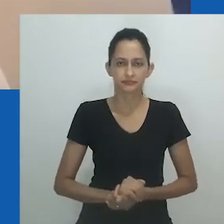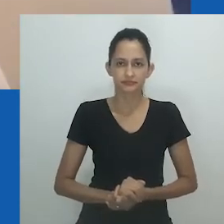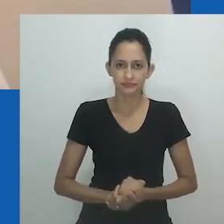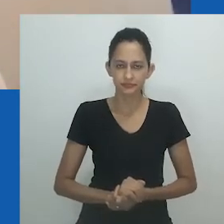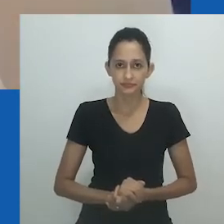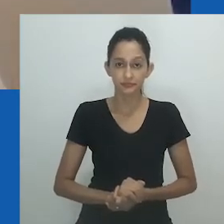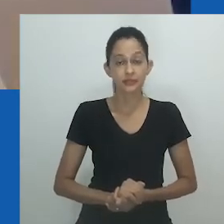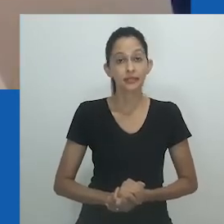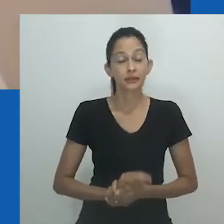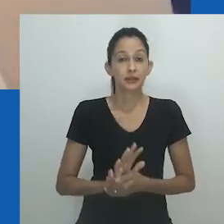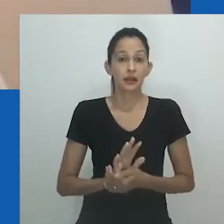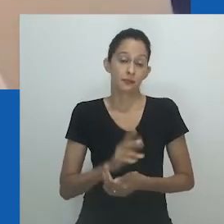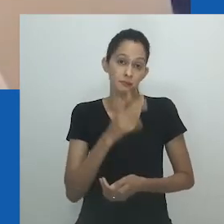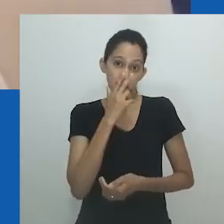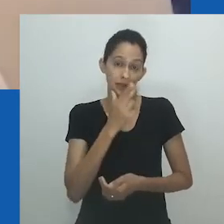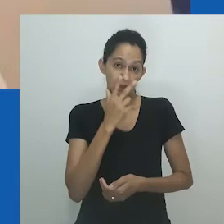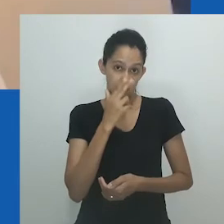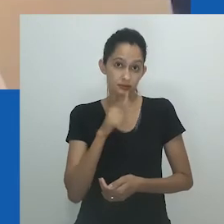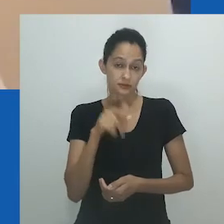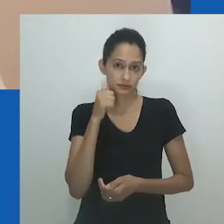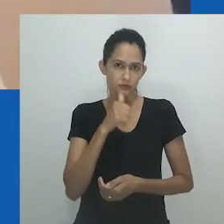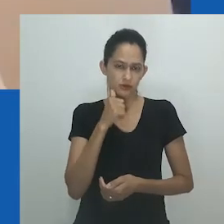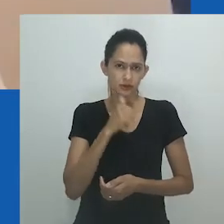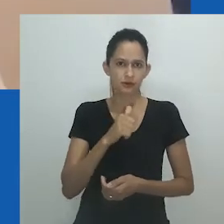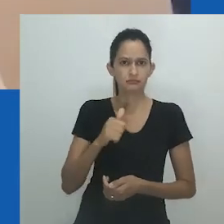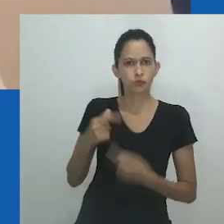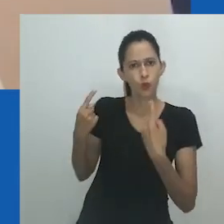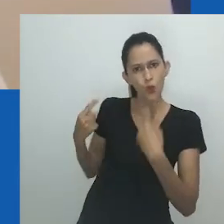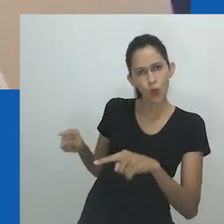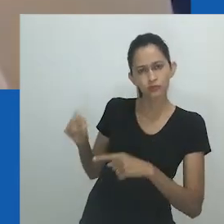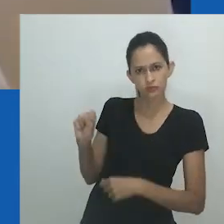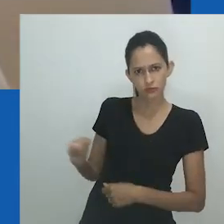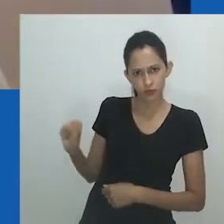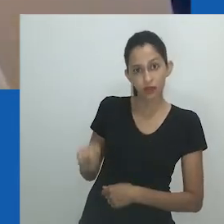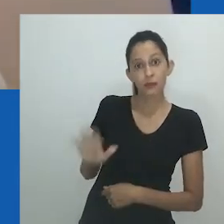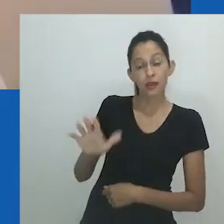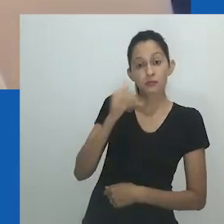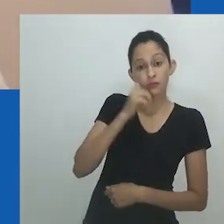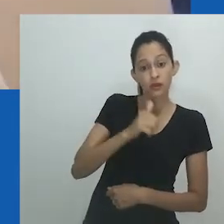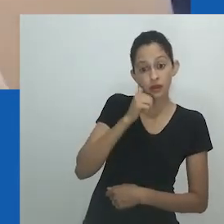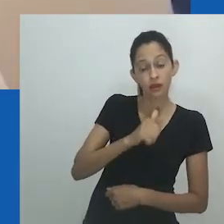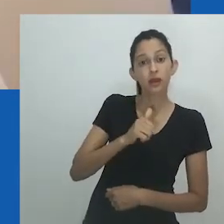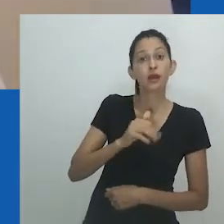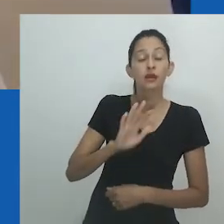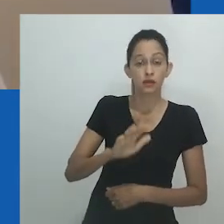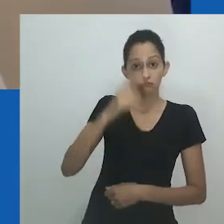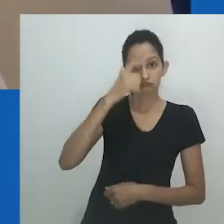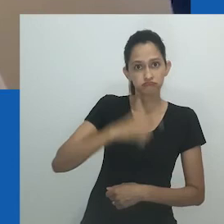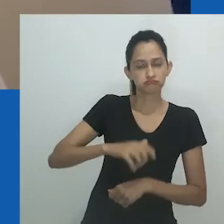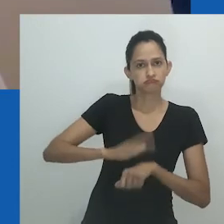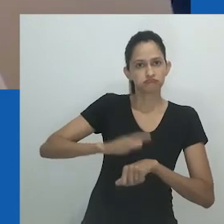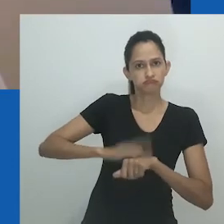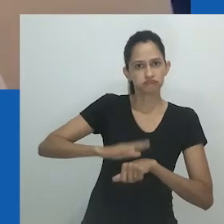Uma estudiosa observa como o nome Nowam, que significa "de mim mesma", mostra como essa personagem, por suas ações,